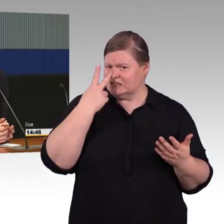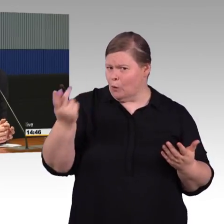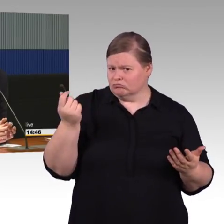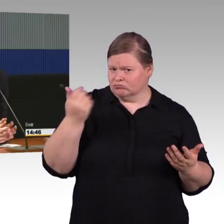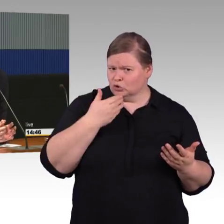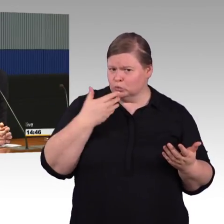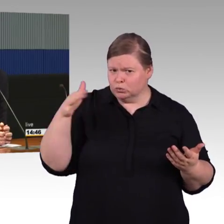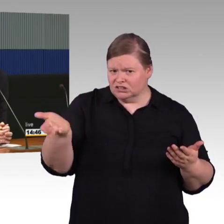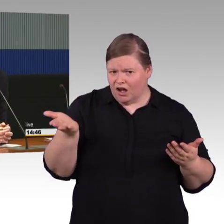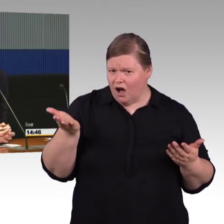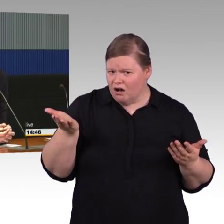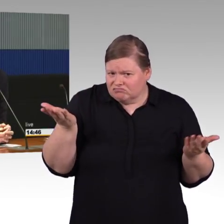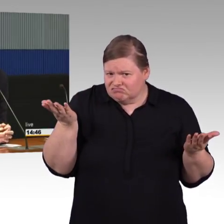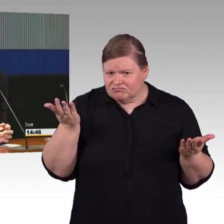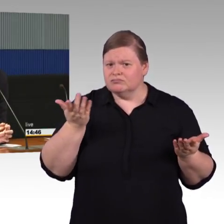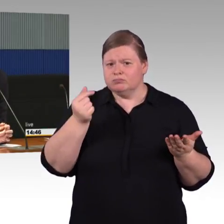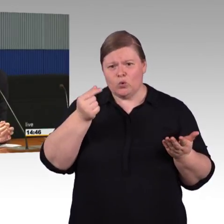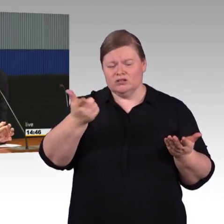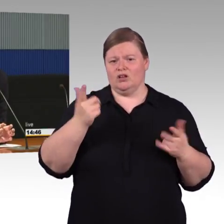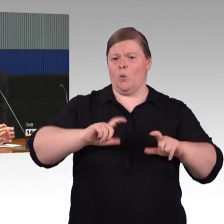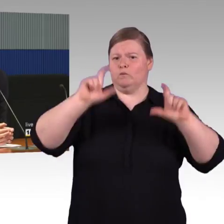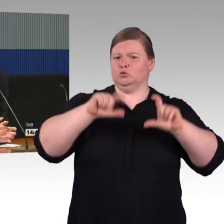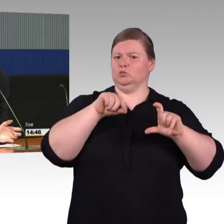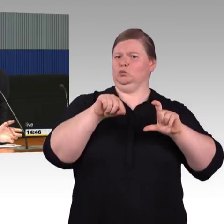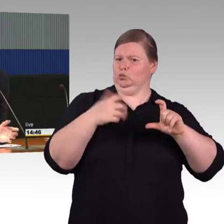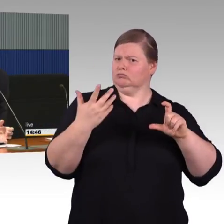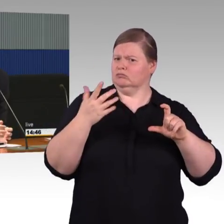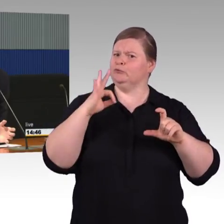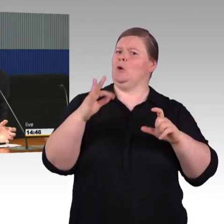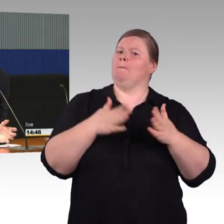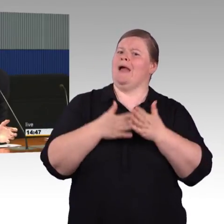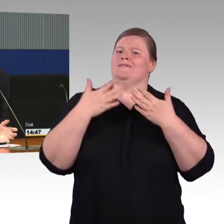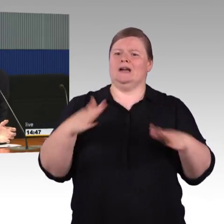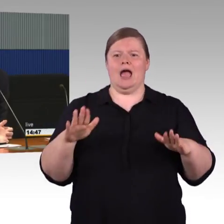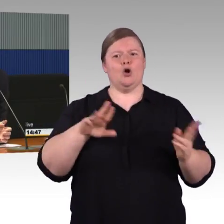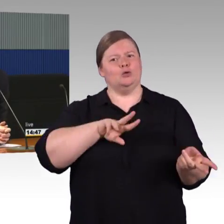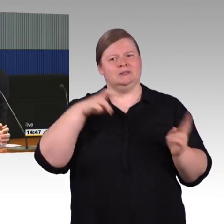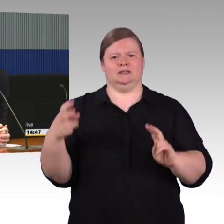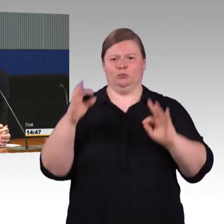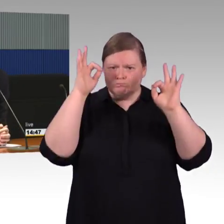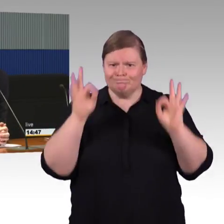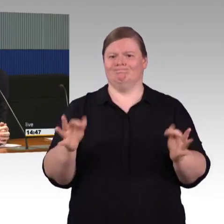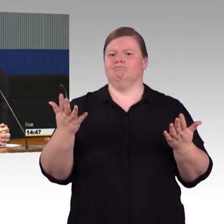Das ist in der Regel wesentlich aufwendiger als das im Rahmen von einer irgendwann anstehenden Erneuerung mitmachen.